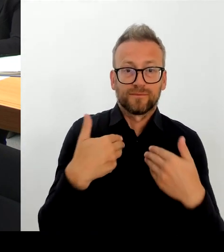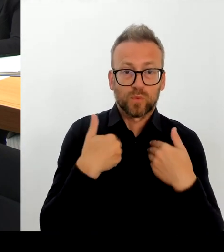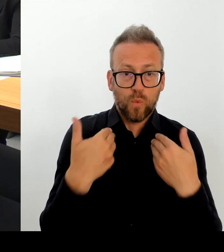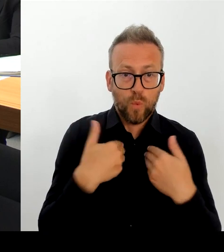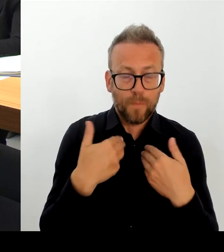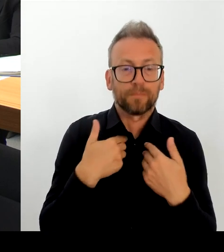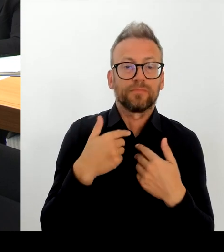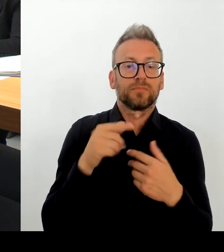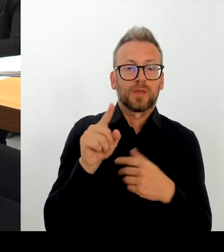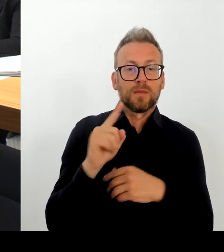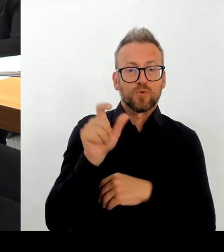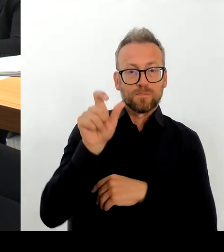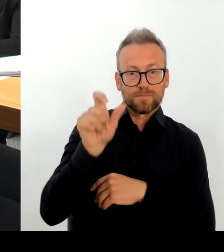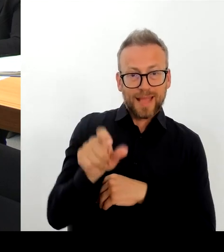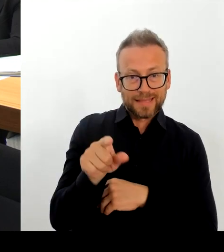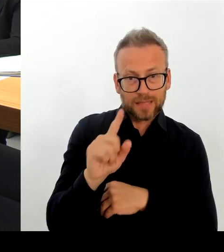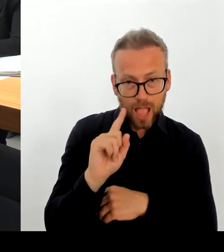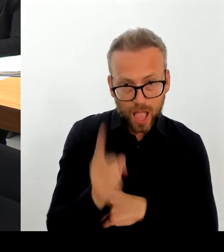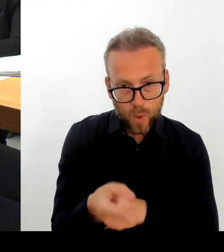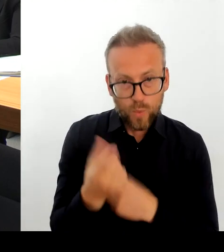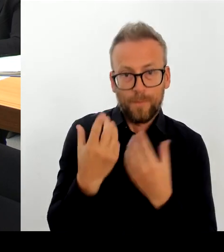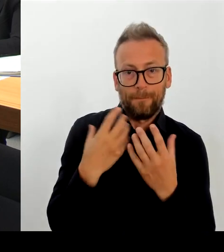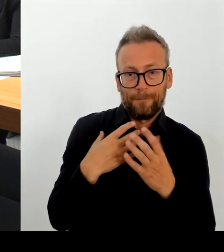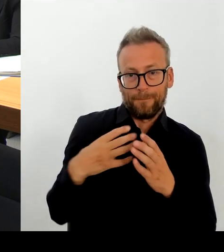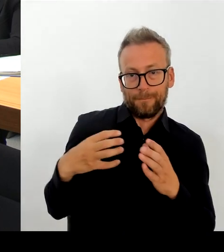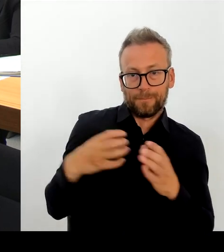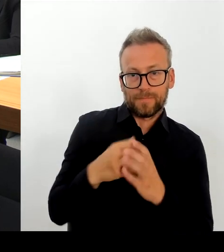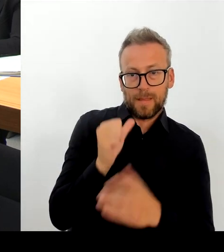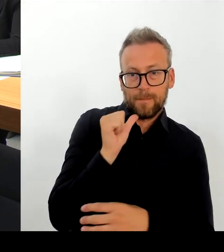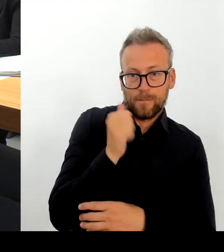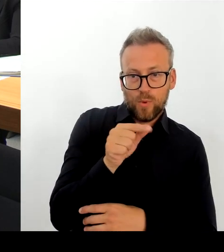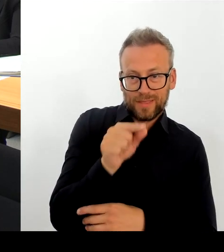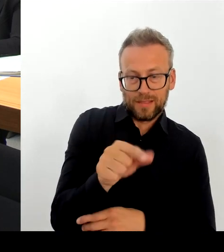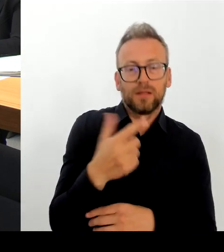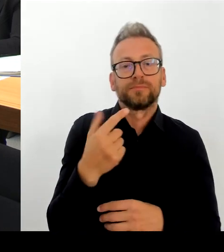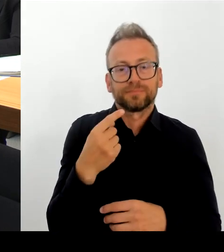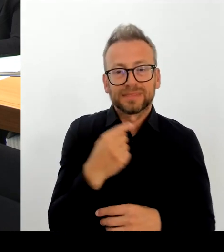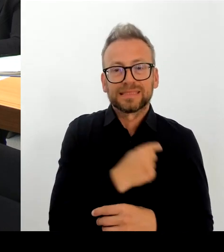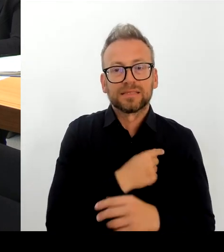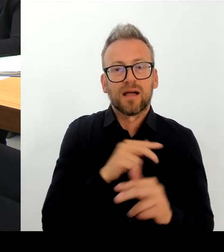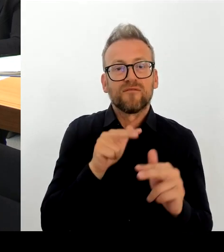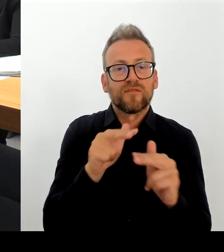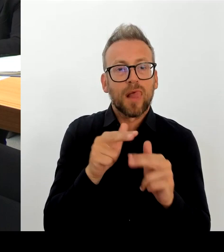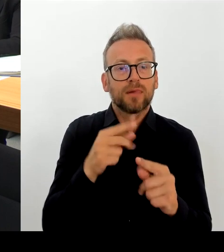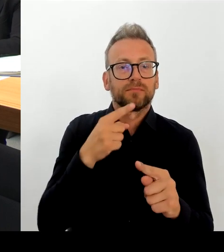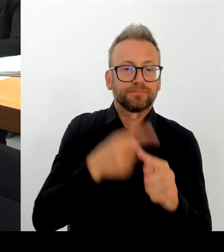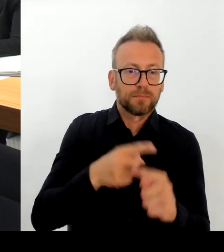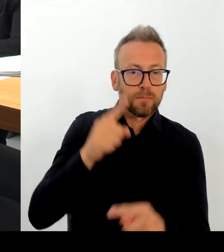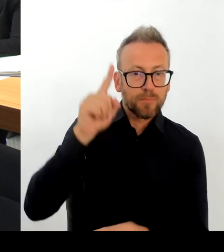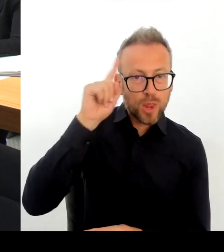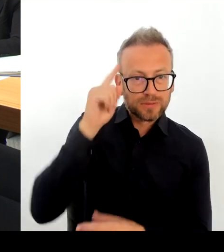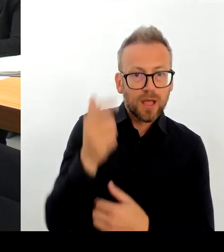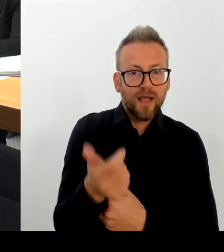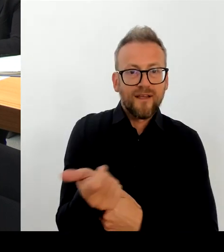zurückziehen können. Und so wie ich Frau Remlinger verstanden habe, will sie dort auch sehr klar mit uns natürlich gemeinsam